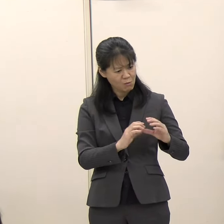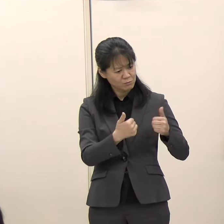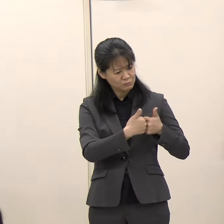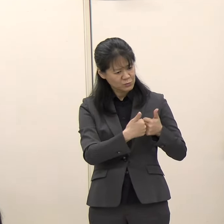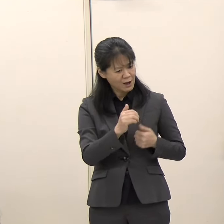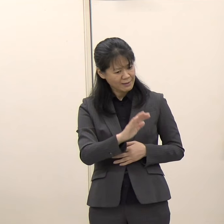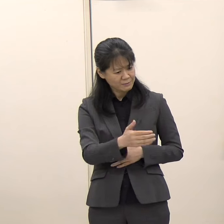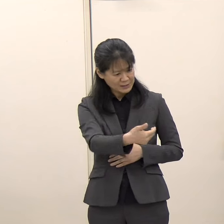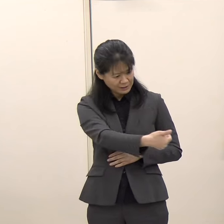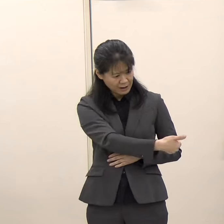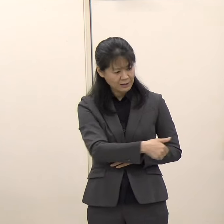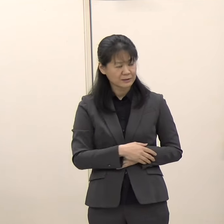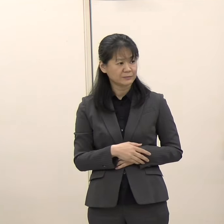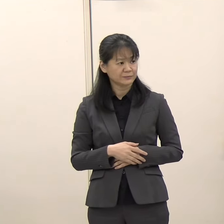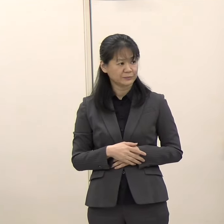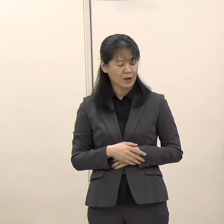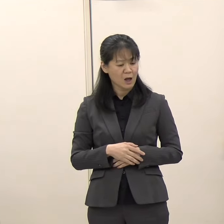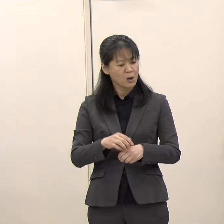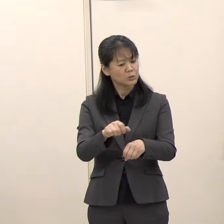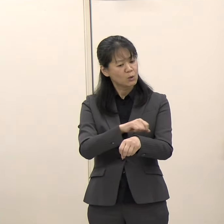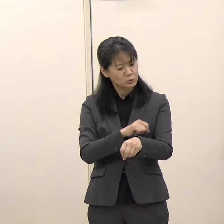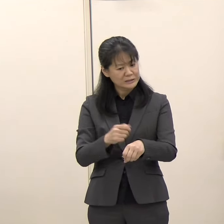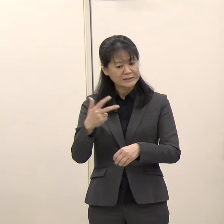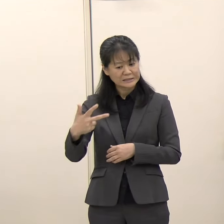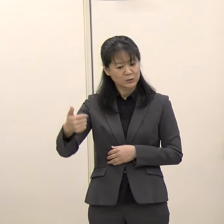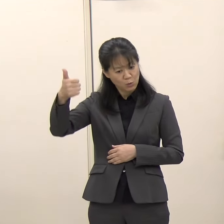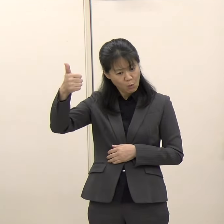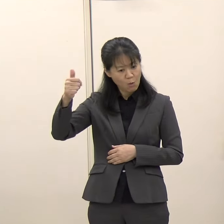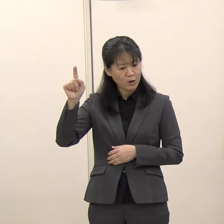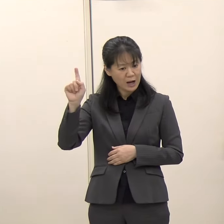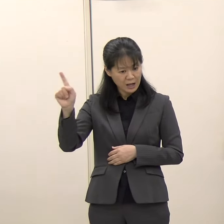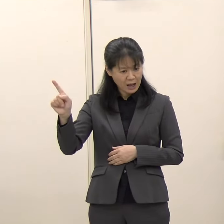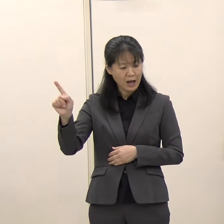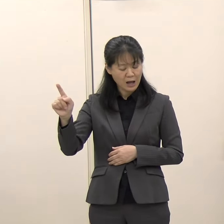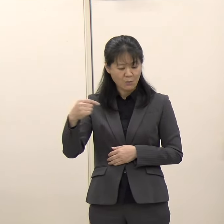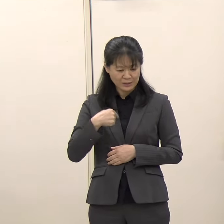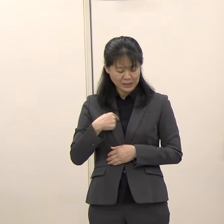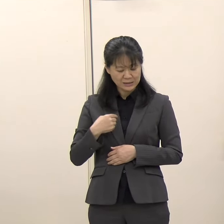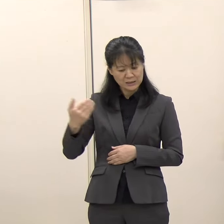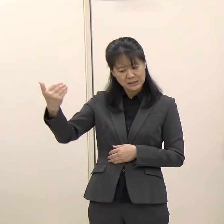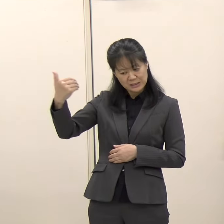（知事）特に武内市長からこの件について私に依頼等があったことはありません。